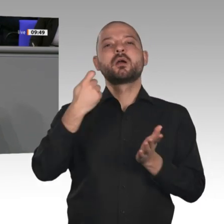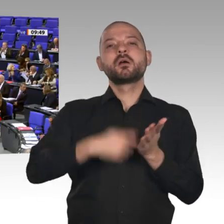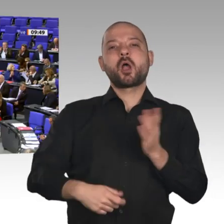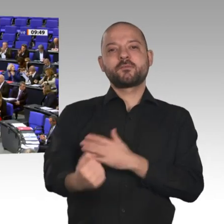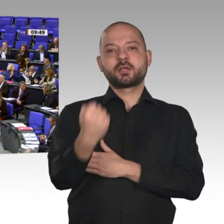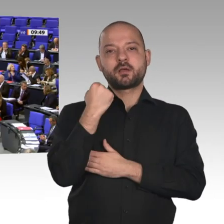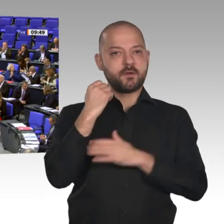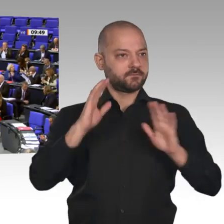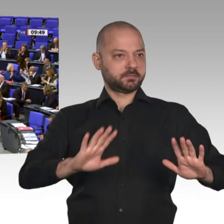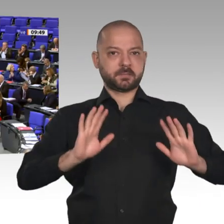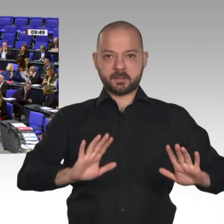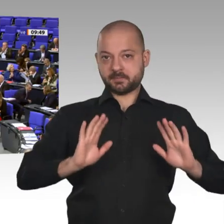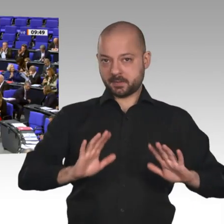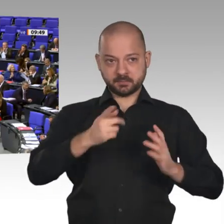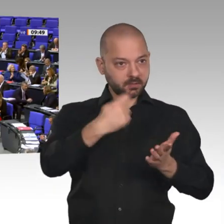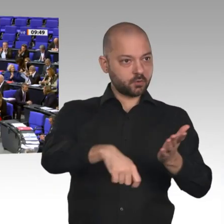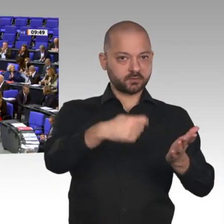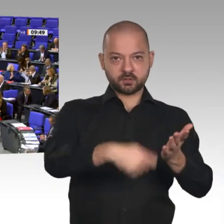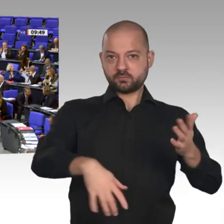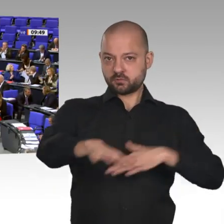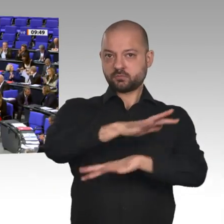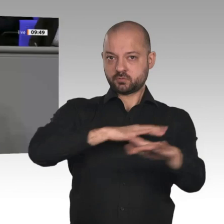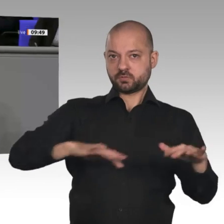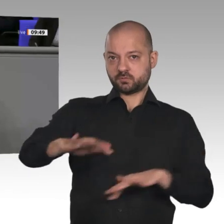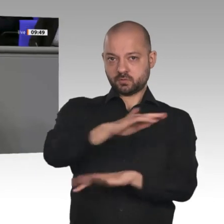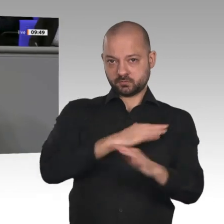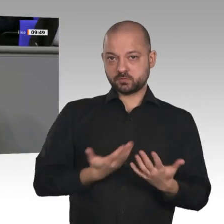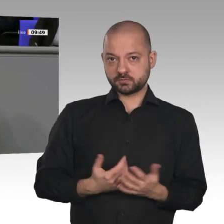zusätzliche Effekte bedeuten und auch die Tarifbindung der Arbeitnehmerinnen und Arbeitnehmer